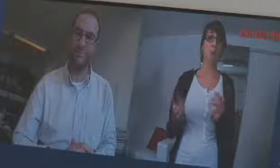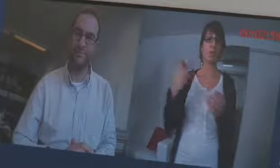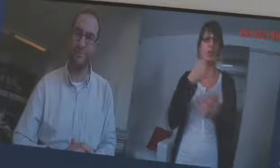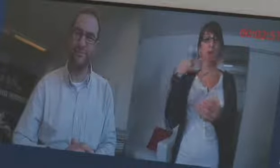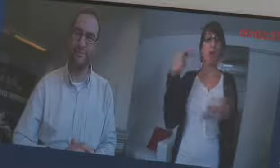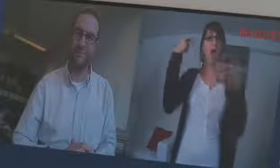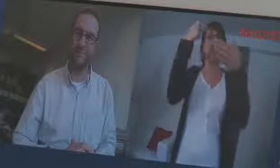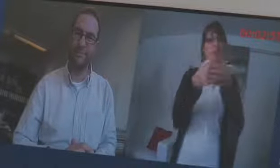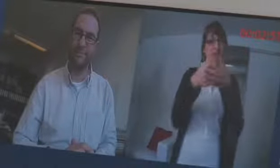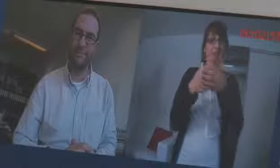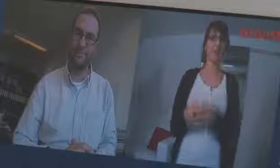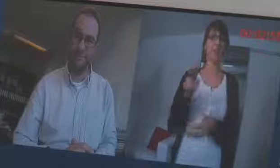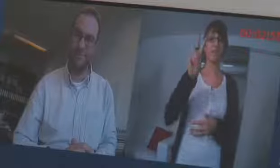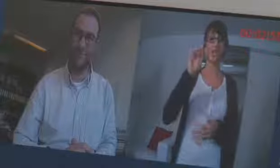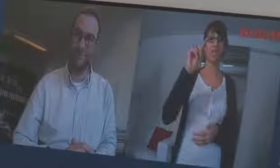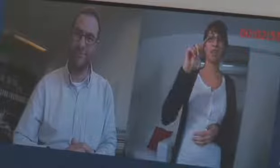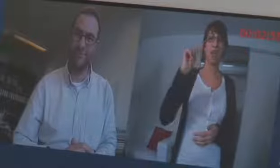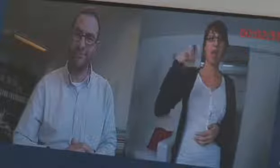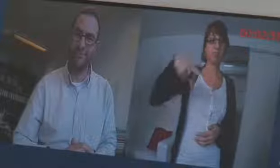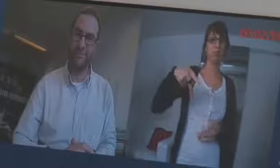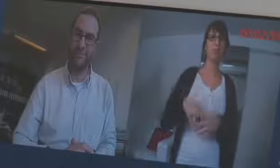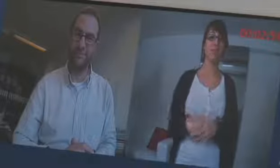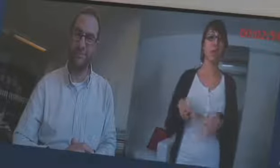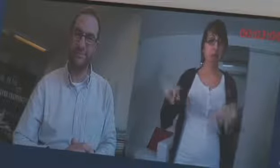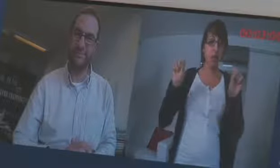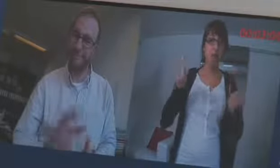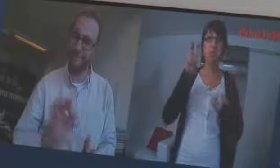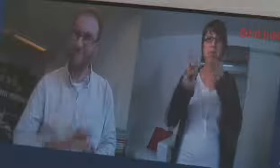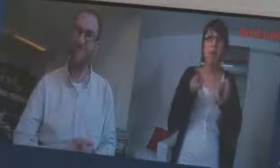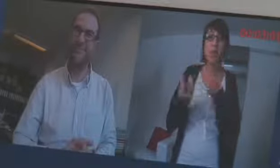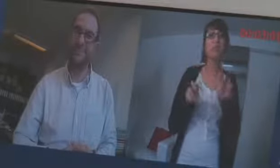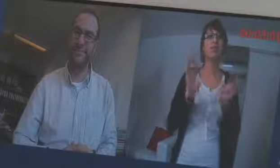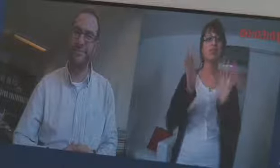VITAB, mit welchem man auch gebärden